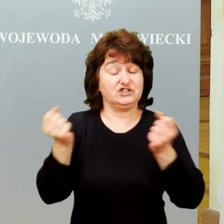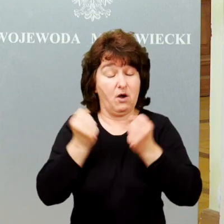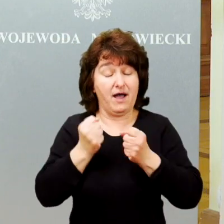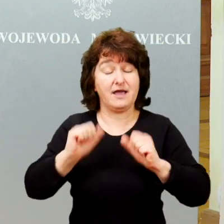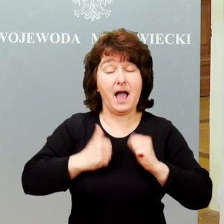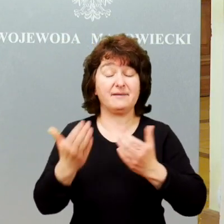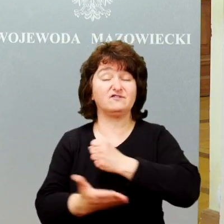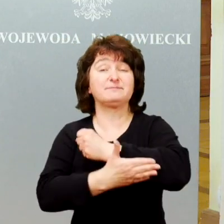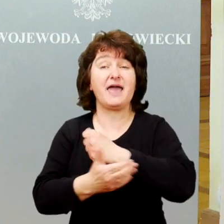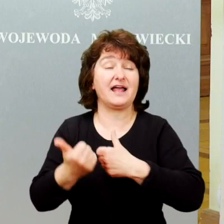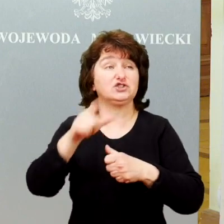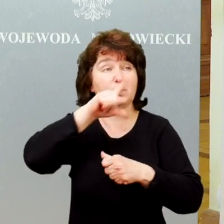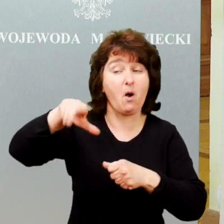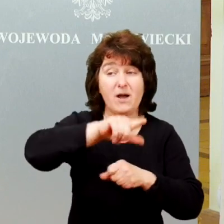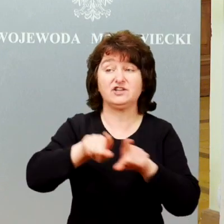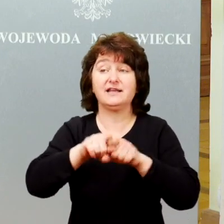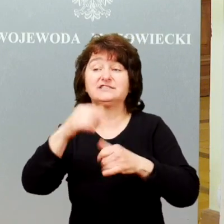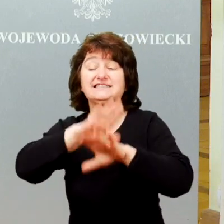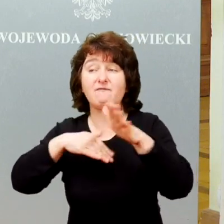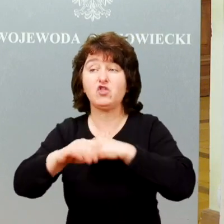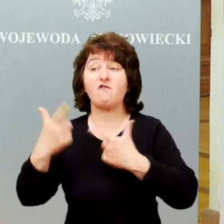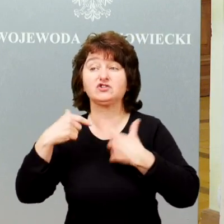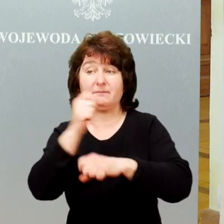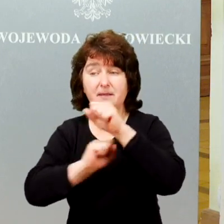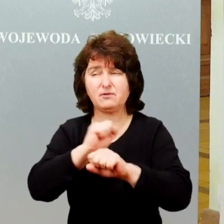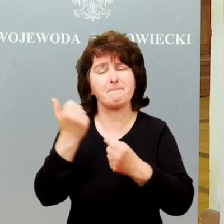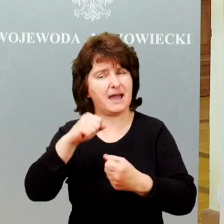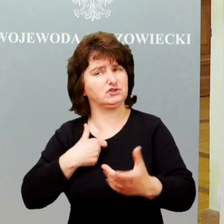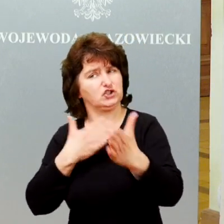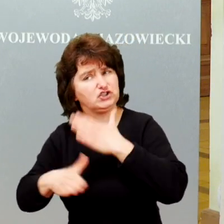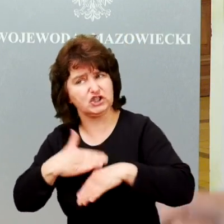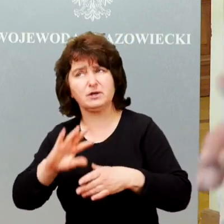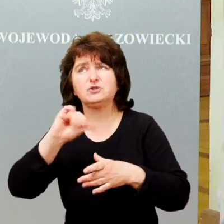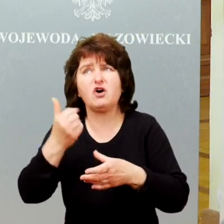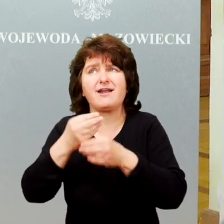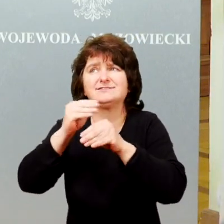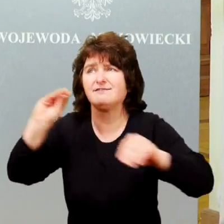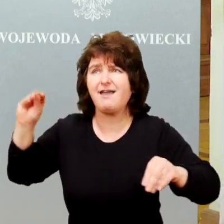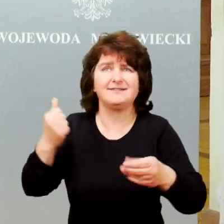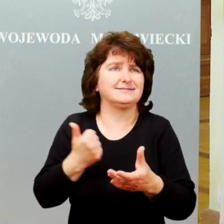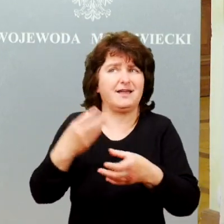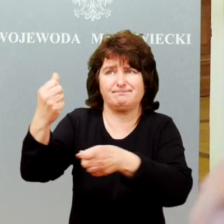Cieszy nas bardzo to, że jest coraz więcej środków na to żeby wspierać osoby niepełnosprawne.